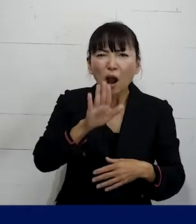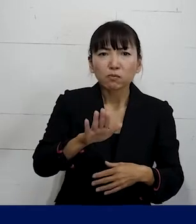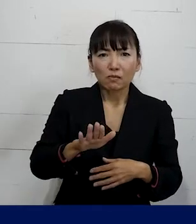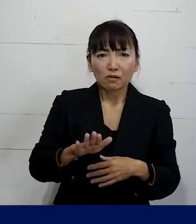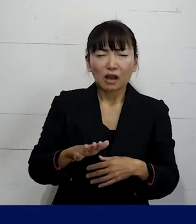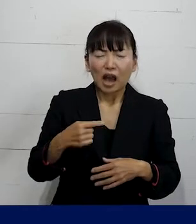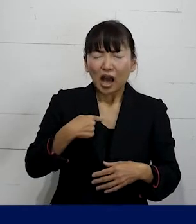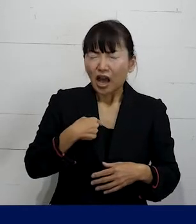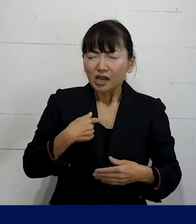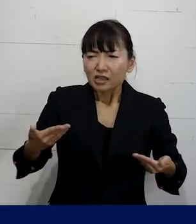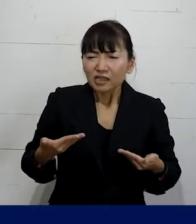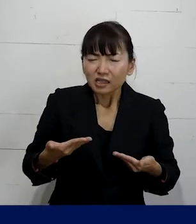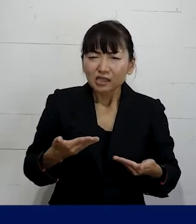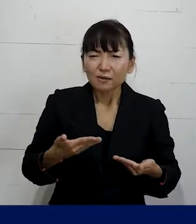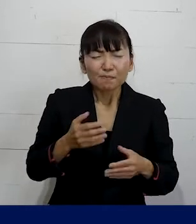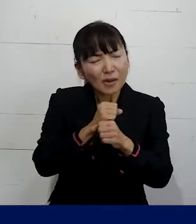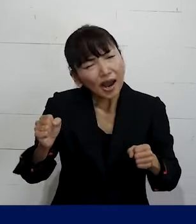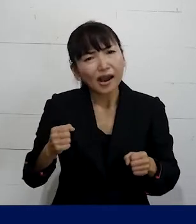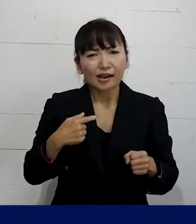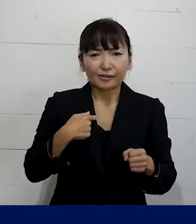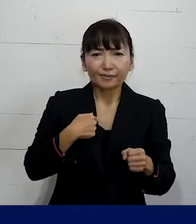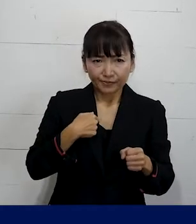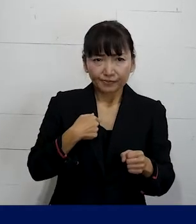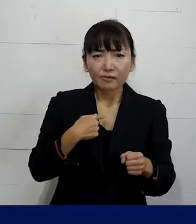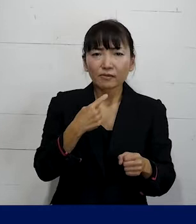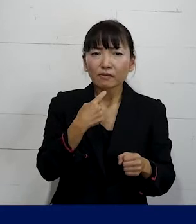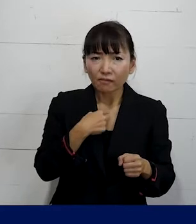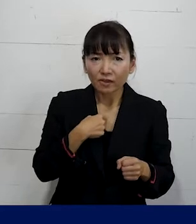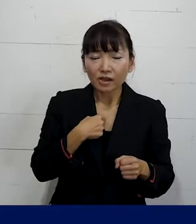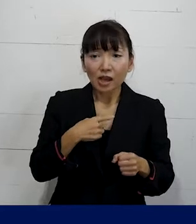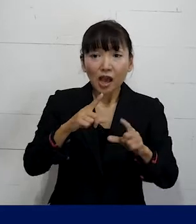自分はとても辛いので 例えば自分が当事者だということを